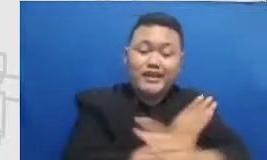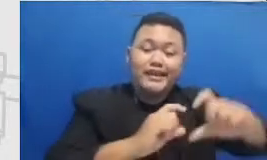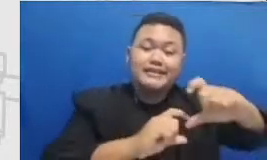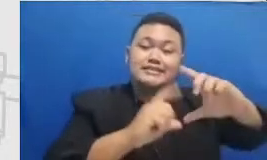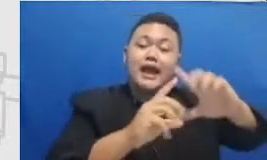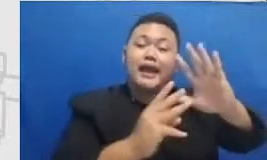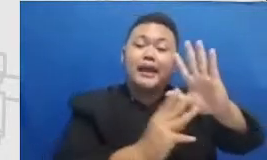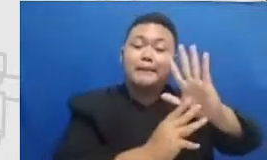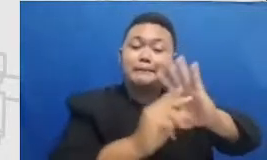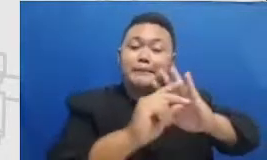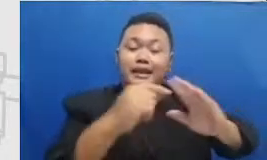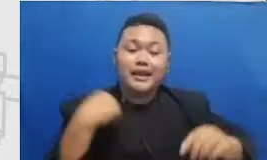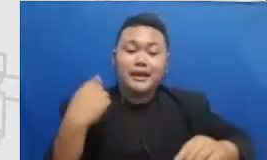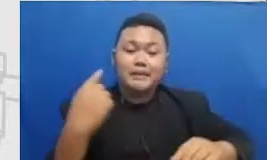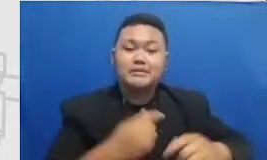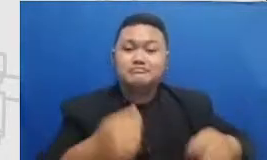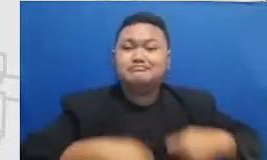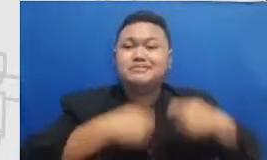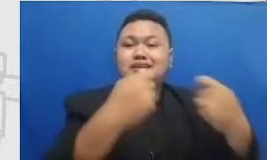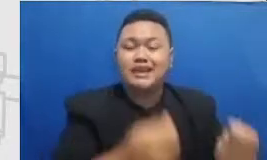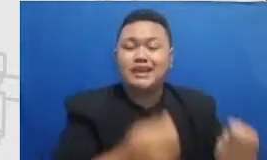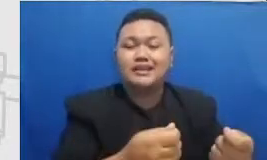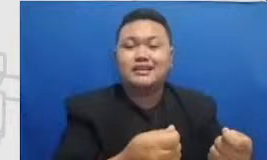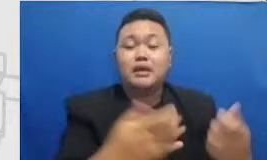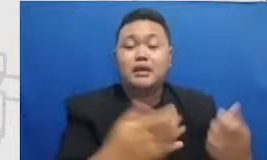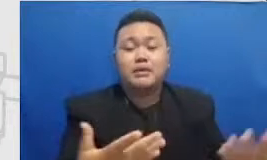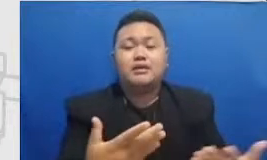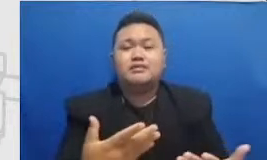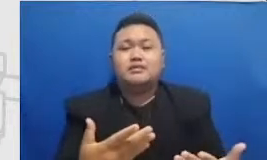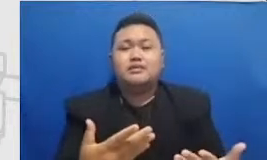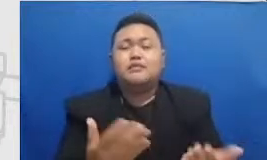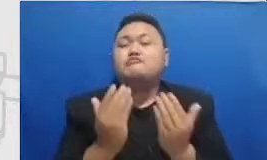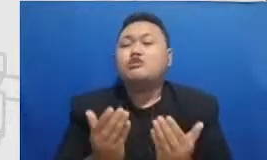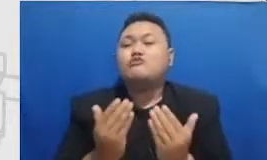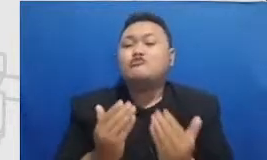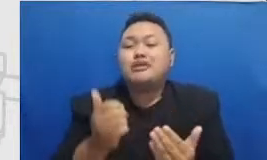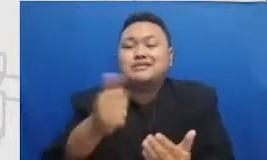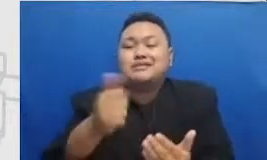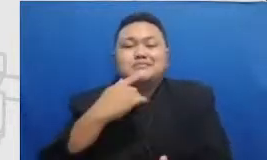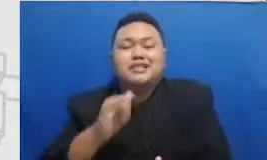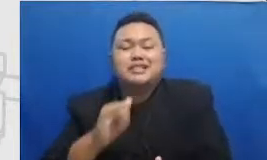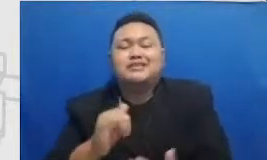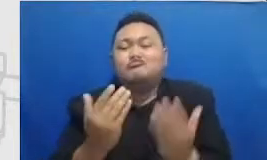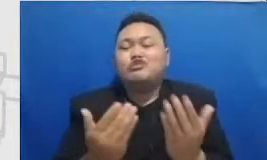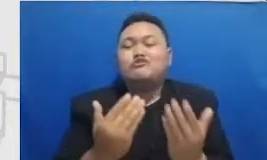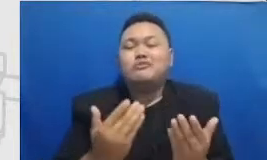fungsinya adalah mudah-mudahan bisa berfungsi sebagai reminder buat bapak dan ibu bahwa ketika